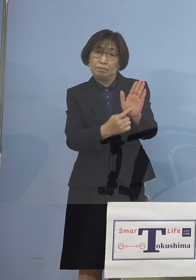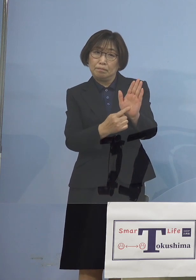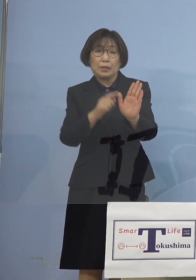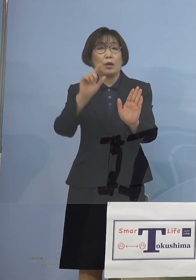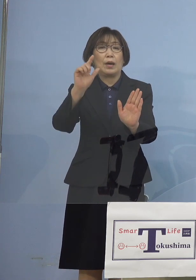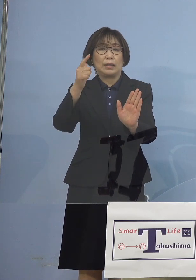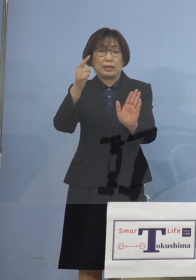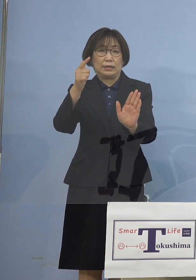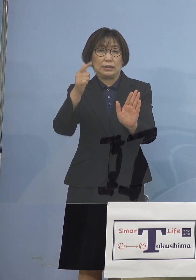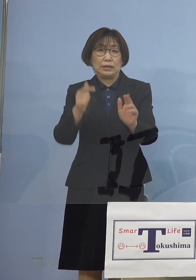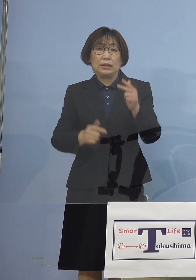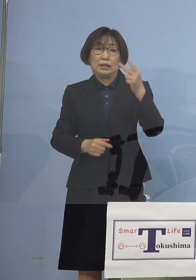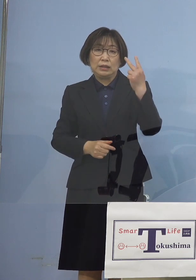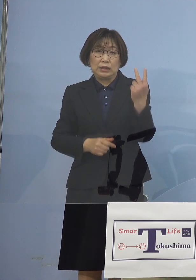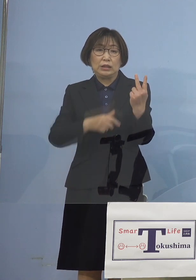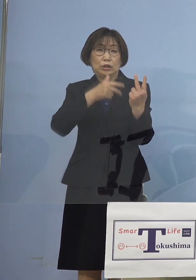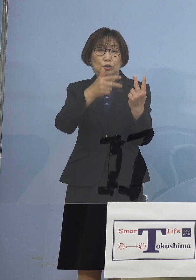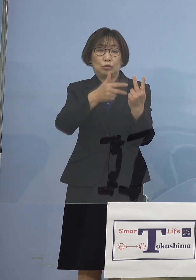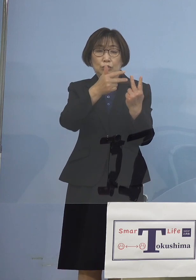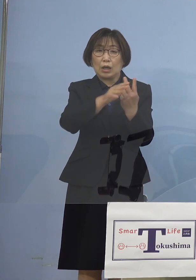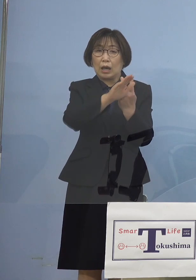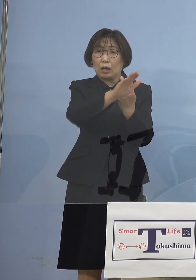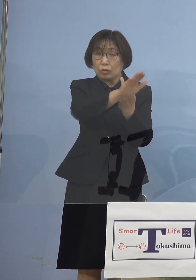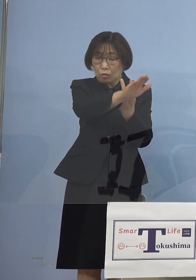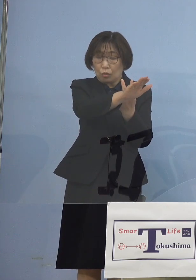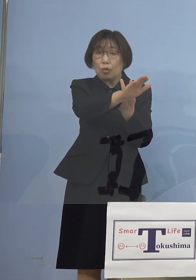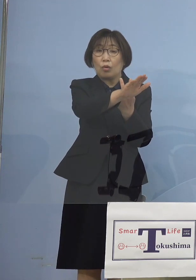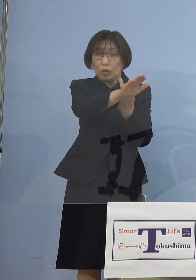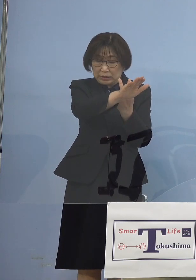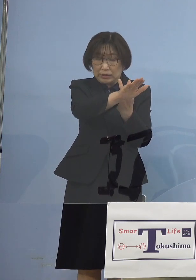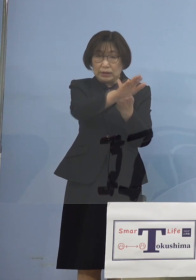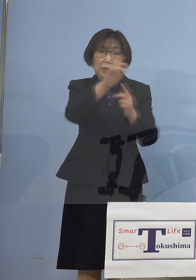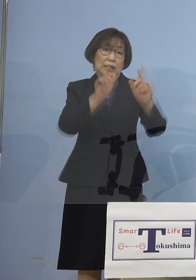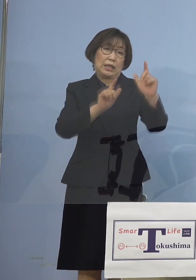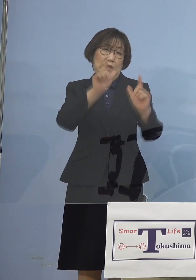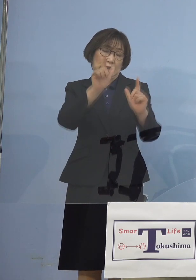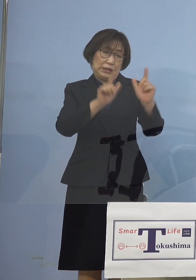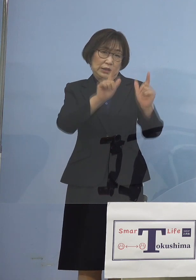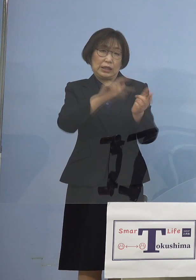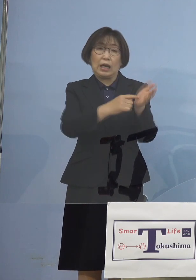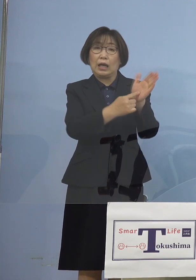2週間後に出るというのが 一つの形ということでありますので